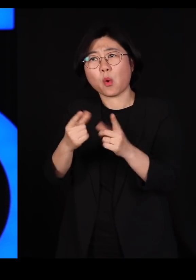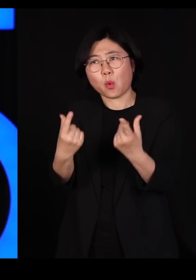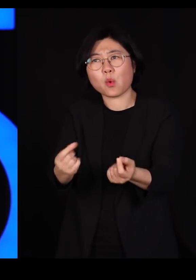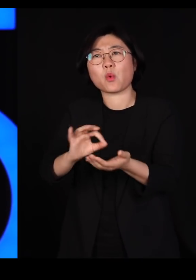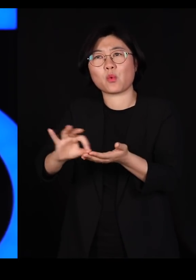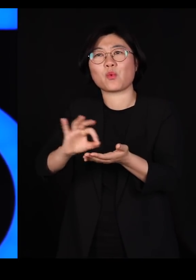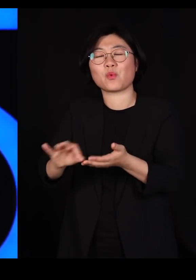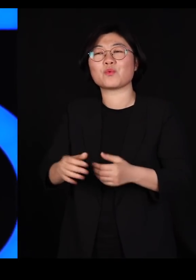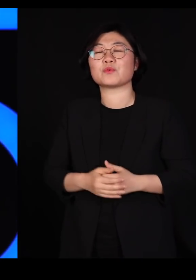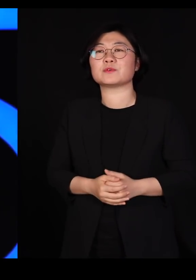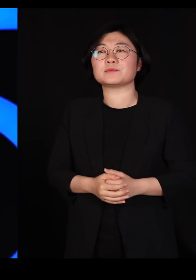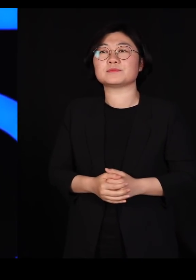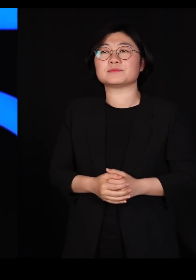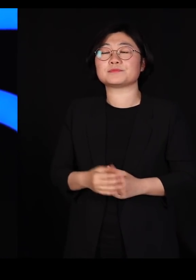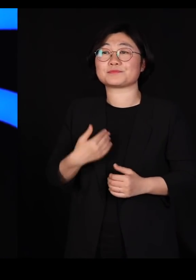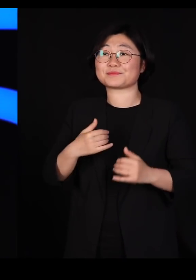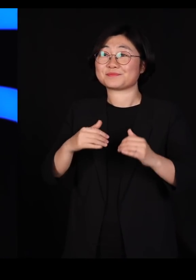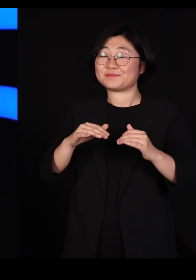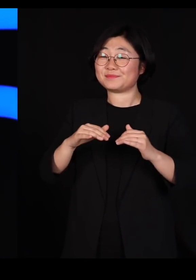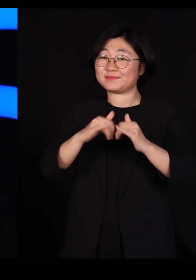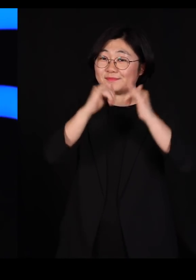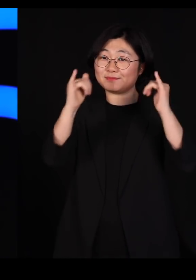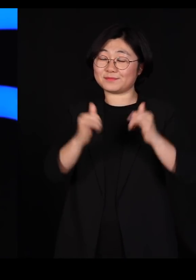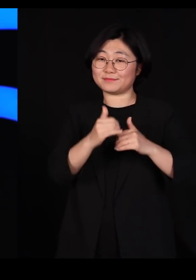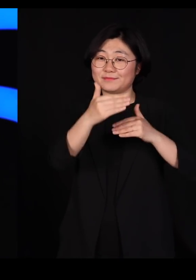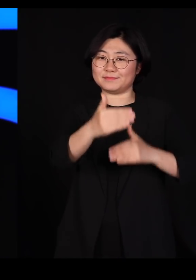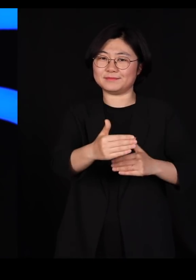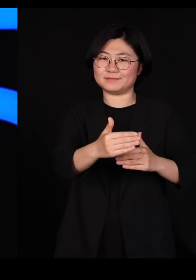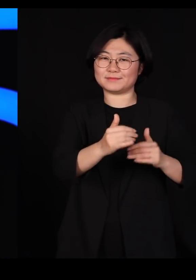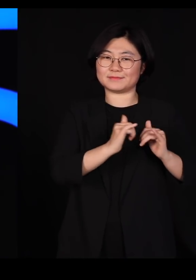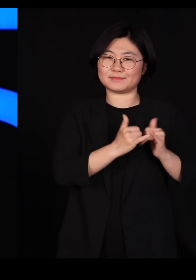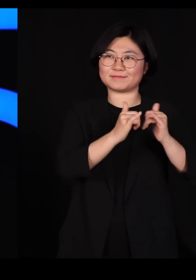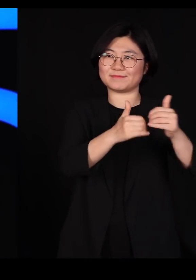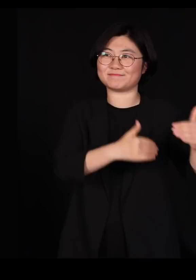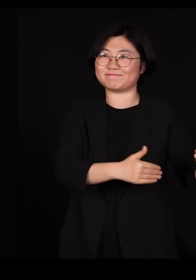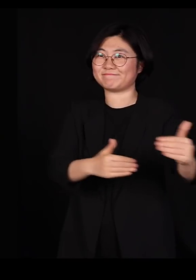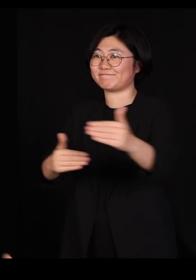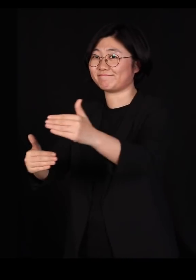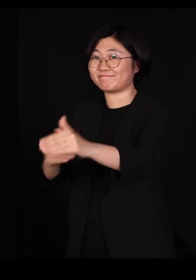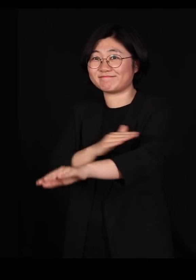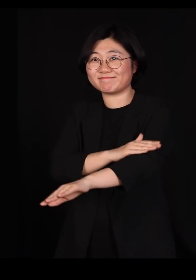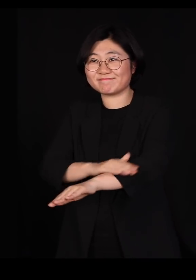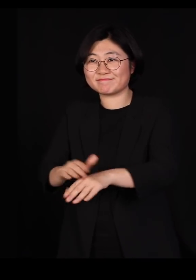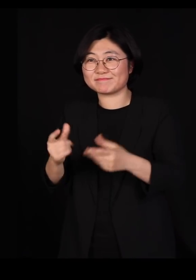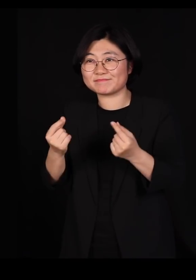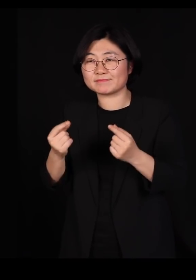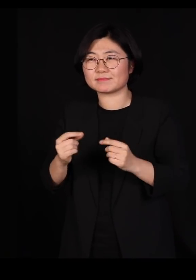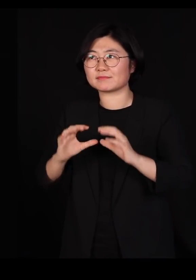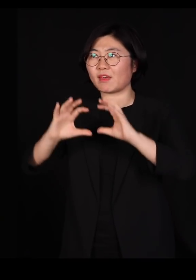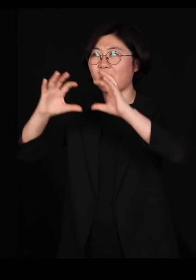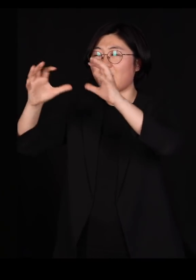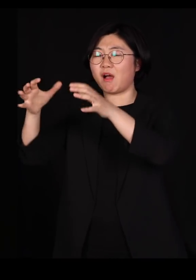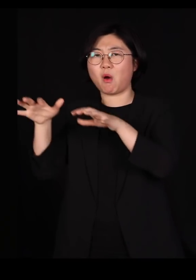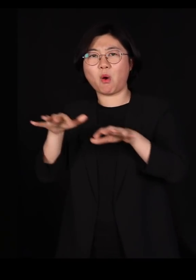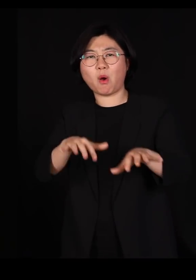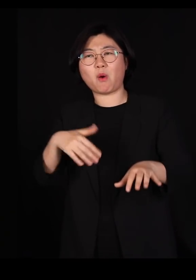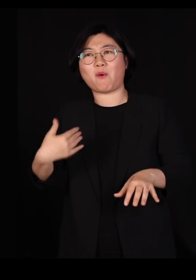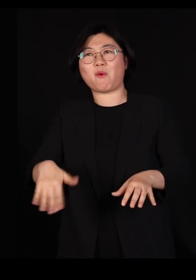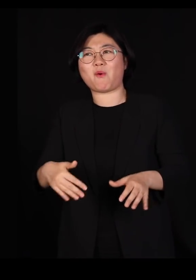그런데 지금 우리가 사회적 거리두기를 잘하면서 굉장히 우리는 전세계에서 가장 훌륭하게